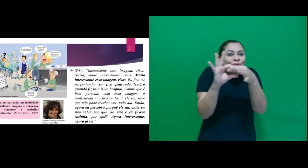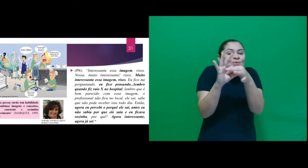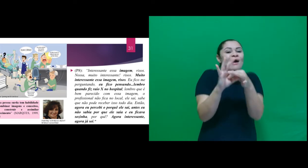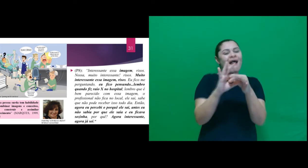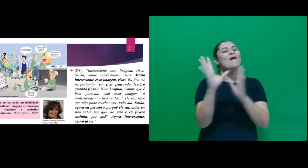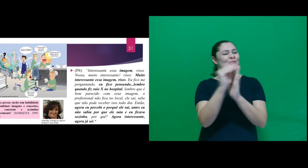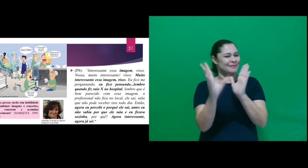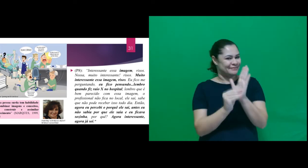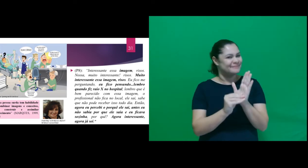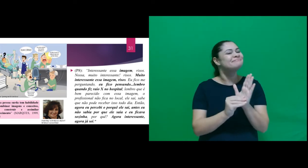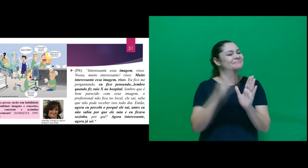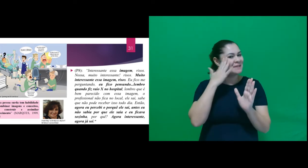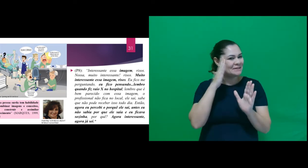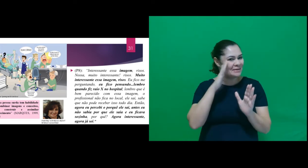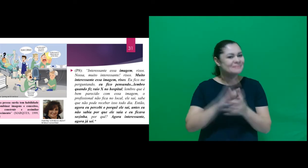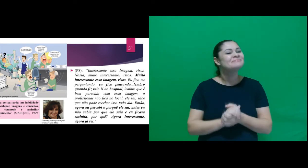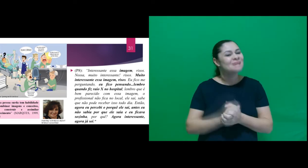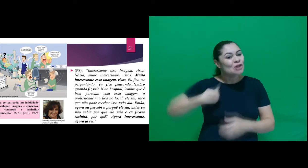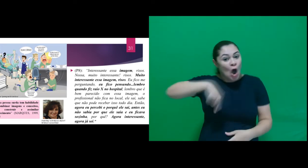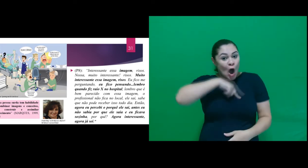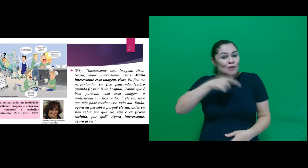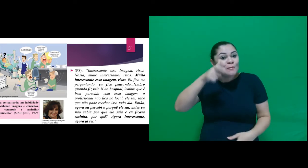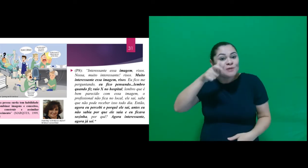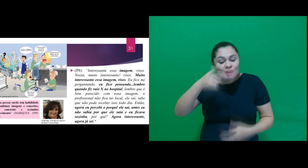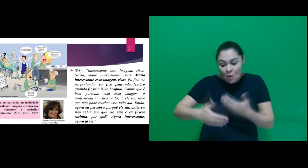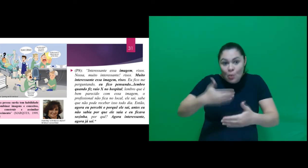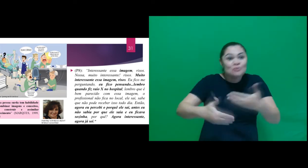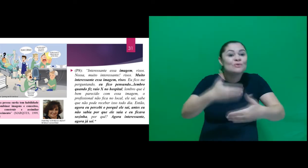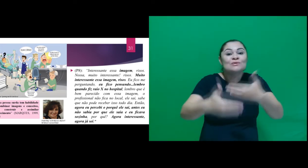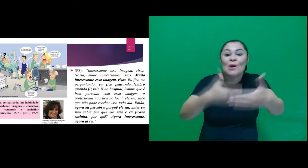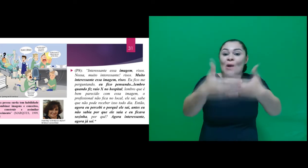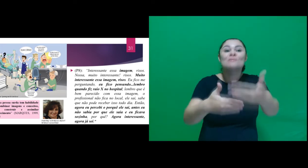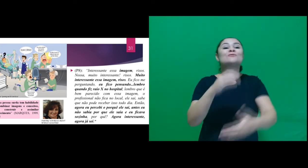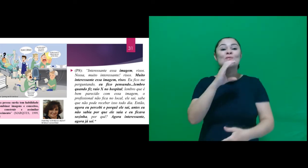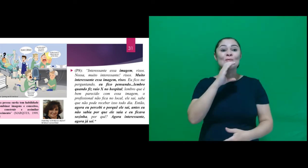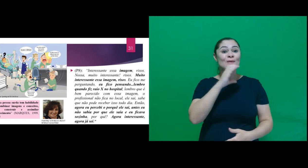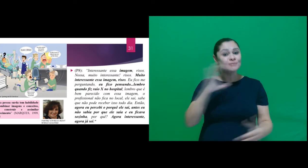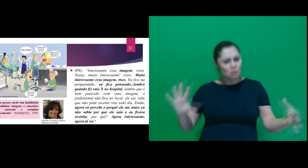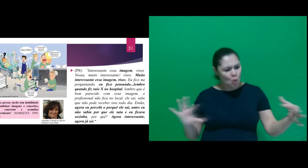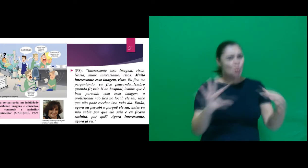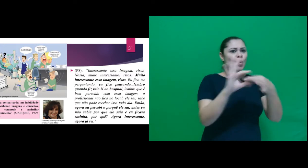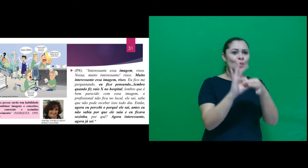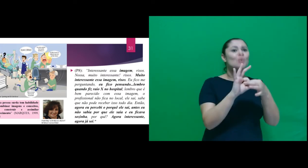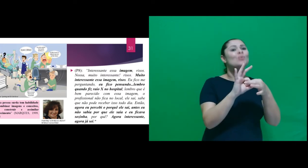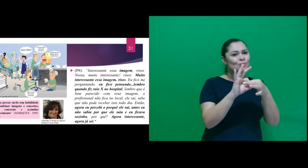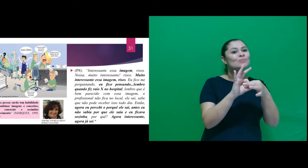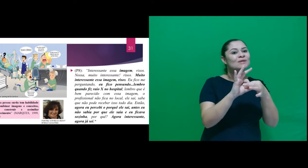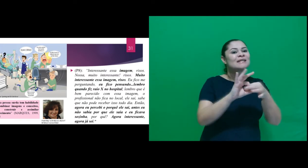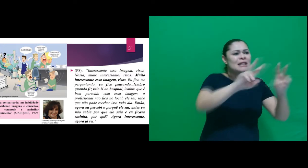conteúdo, também observarmos a construção do conhecimento e coerência na associação feita